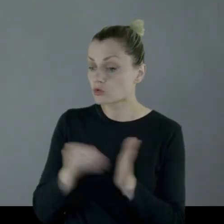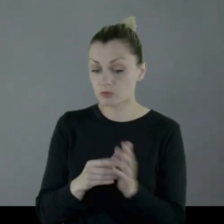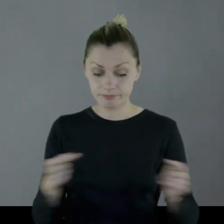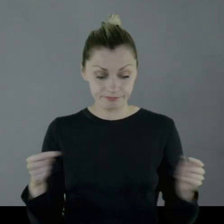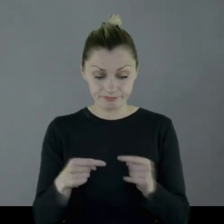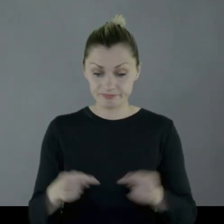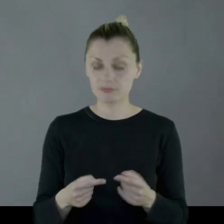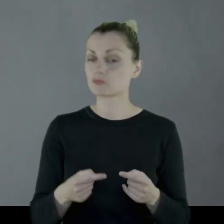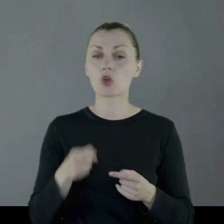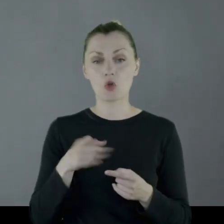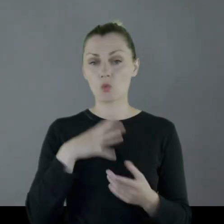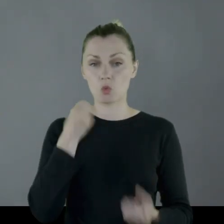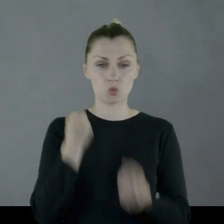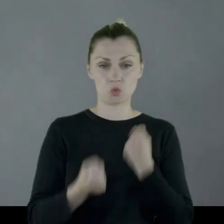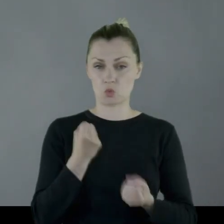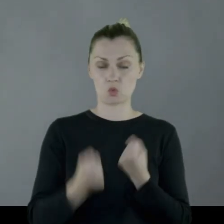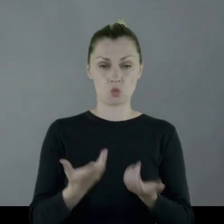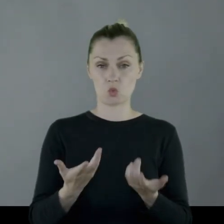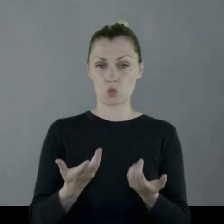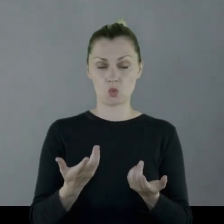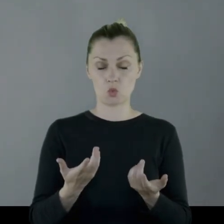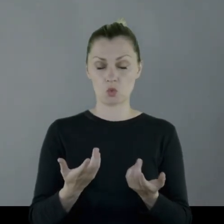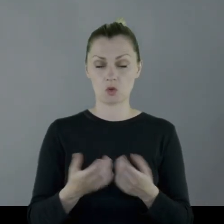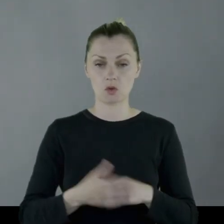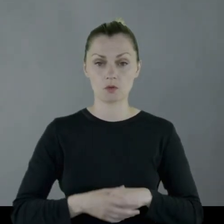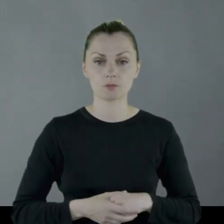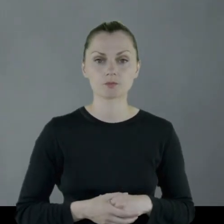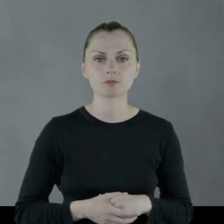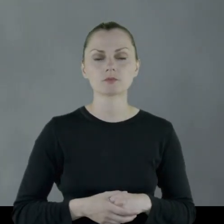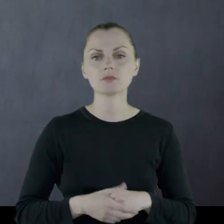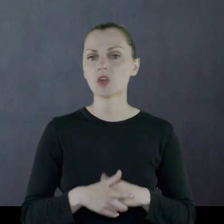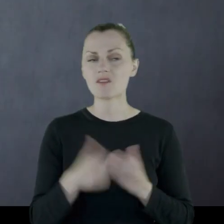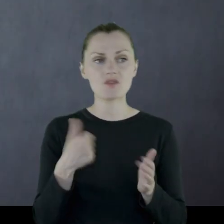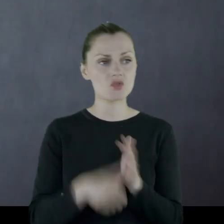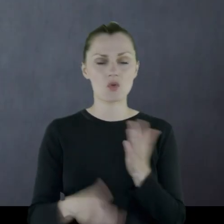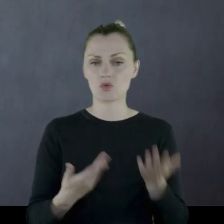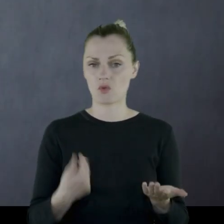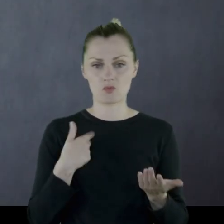który potrzebował te buty, przy i tak ciężkim zaopatrzeniu, było czymś wyjątkowym.